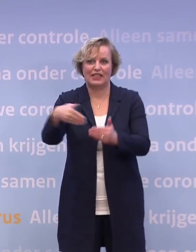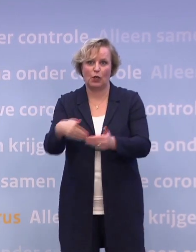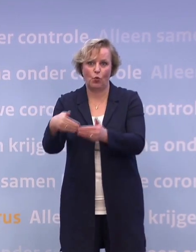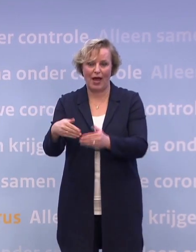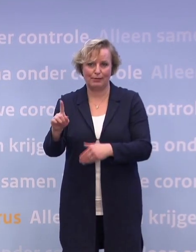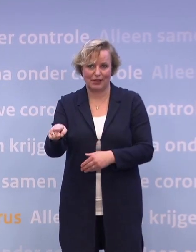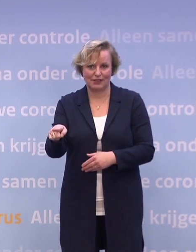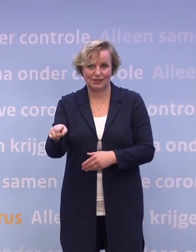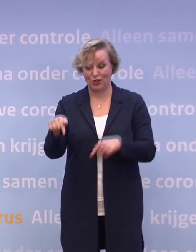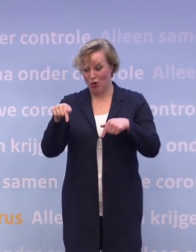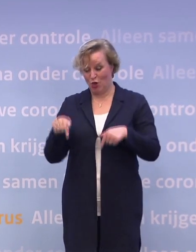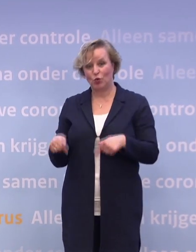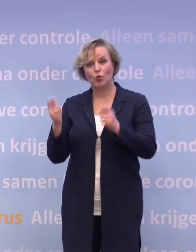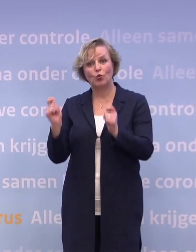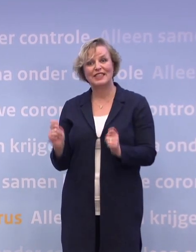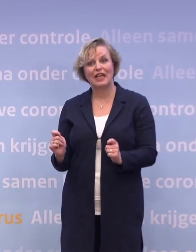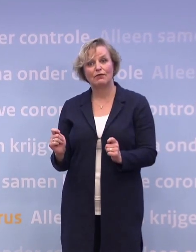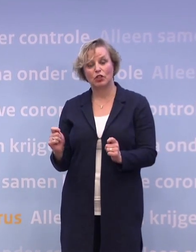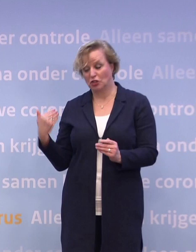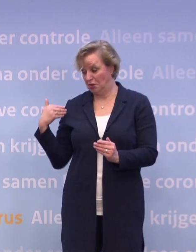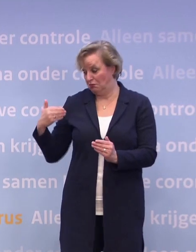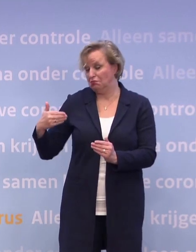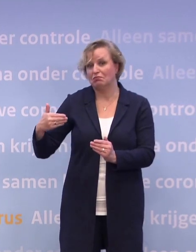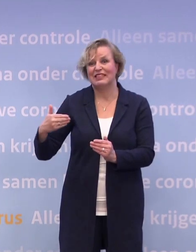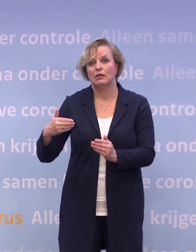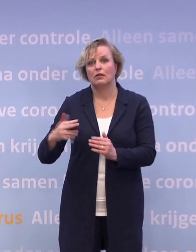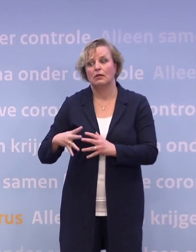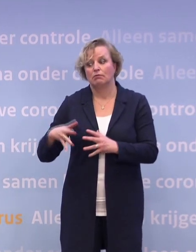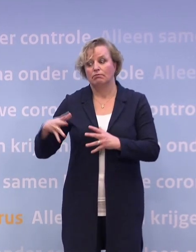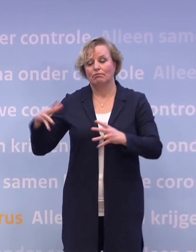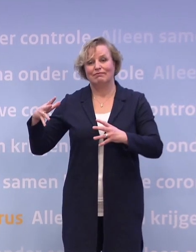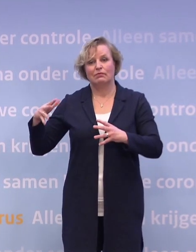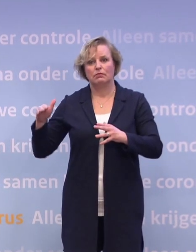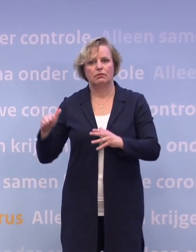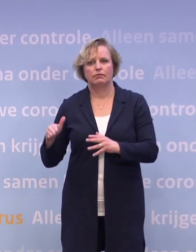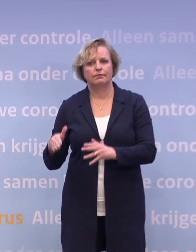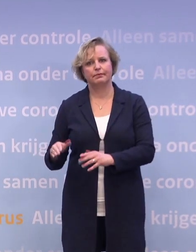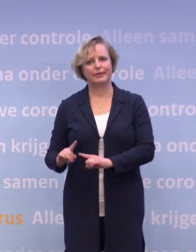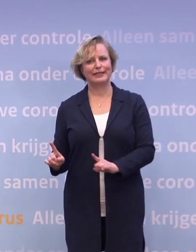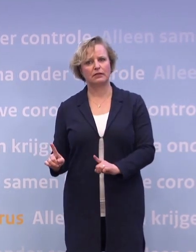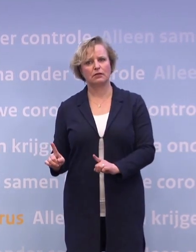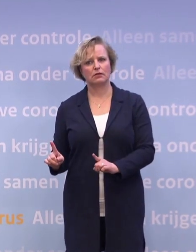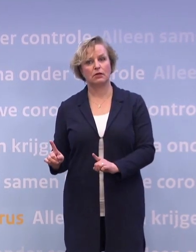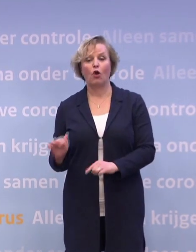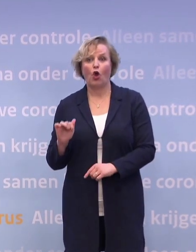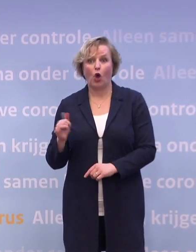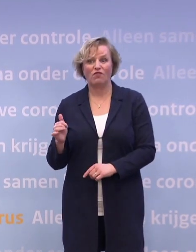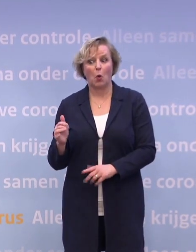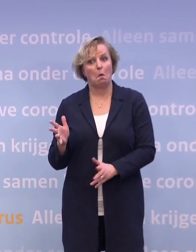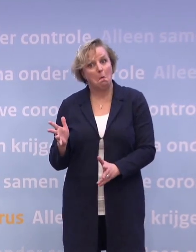En als je naar de cijfers nu kijkt die de laatste dagen eerder stijgen dan dalen... ...op weekbasis, dan is het zelfs nog heel spannend of het gaat lukken.